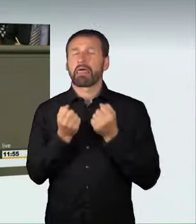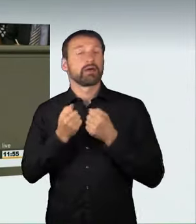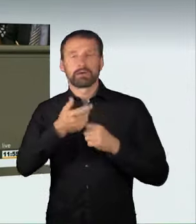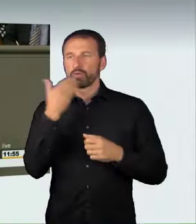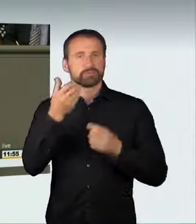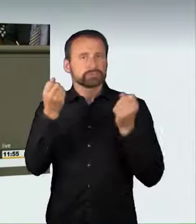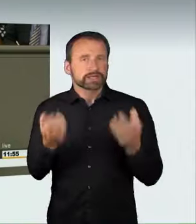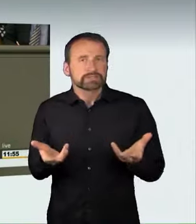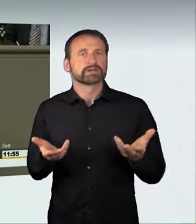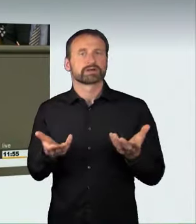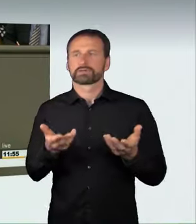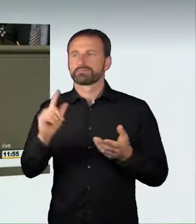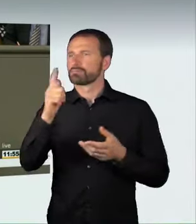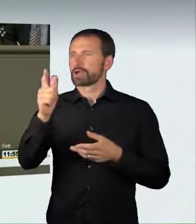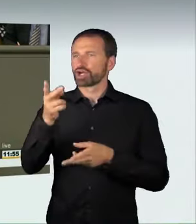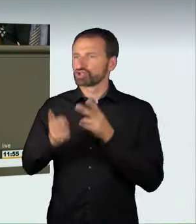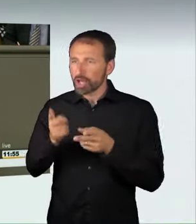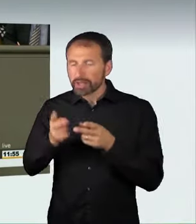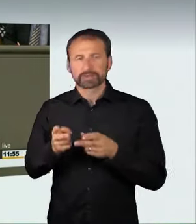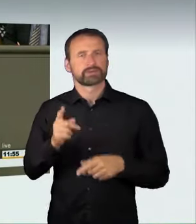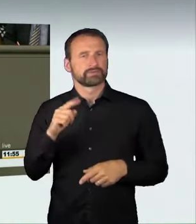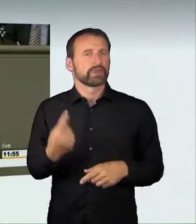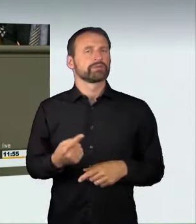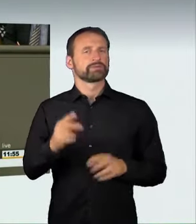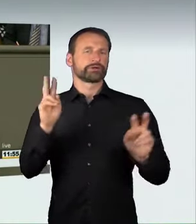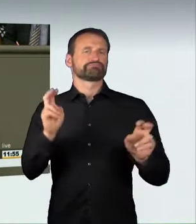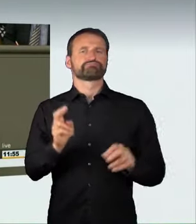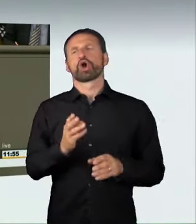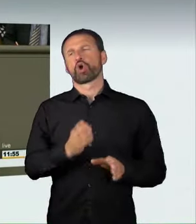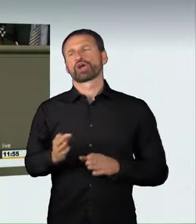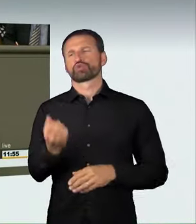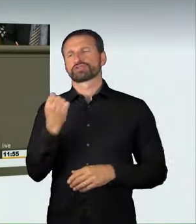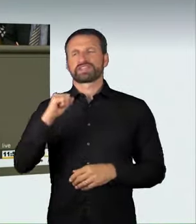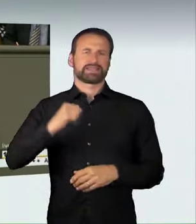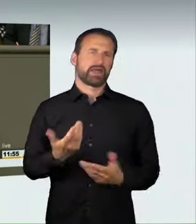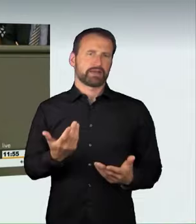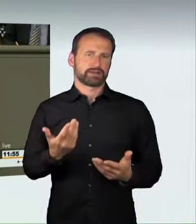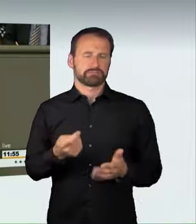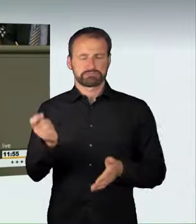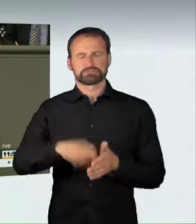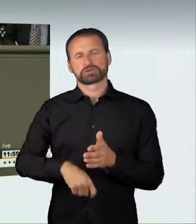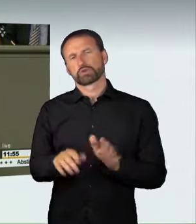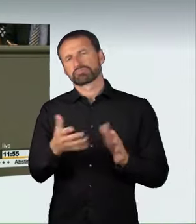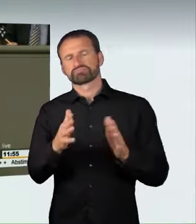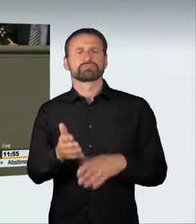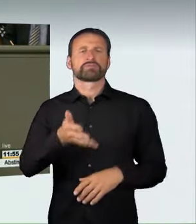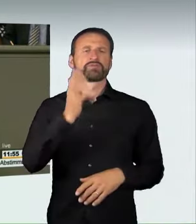dann wird dieses gefährliche Rasen als Ordnungswidrigkeit mit einer Sanktion von etwa 500 Euro oder einem